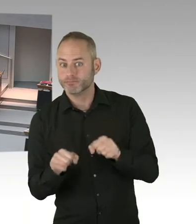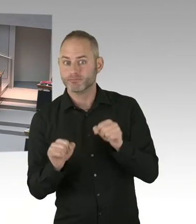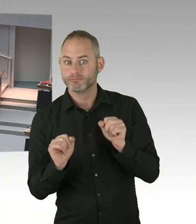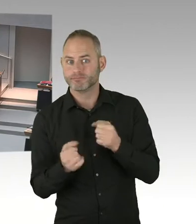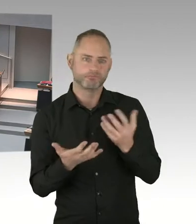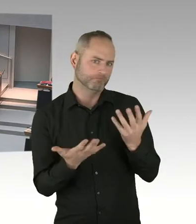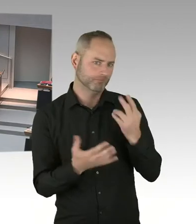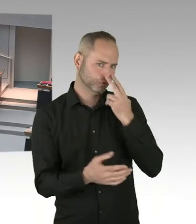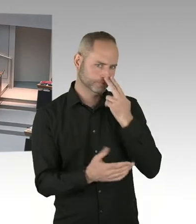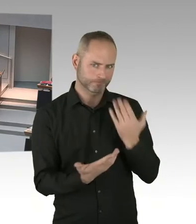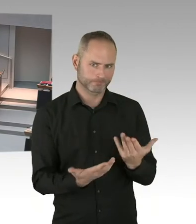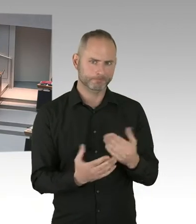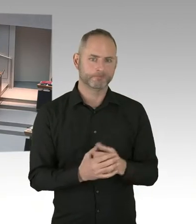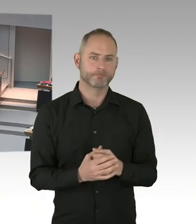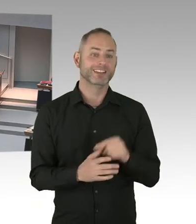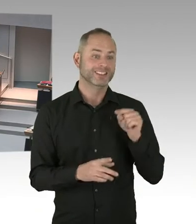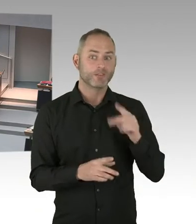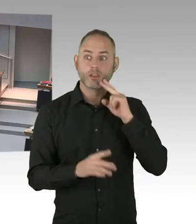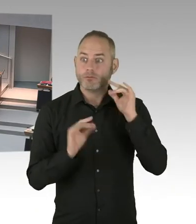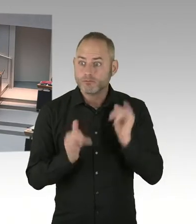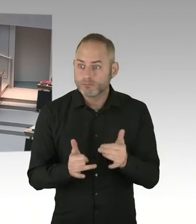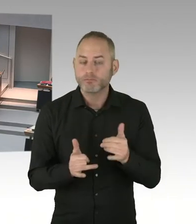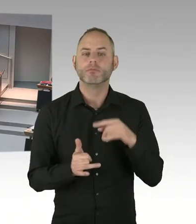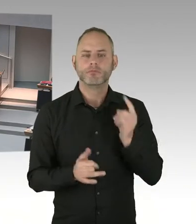(Präsidium) Vielen Dank. Dann kommt jetzt die nächste Möglichkeit des Fragens